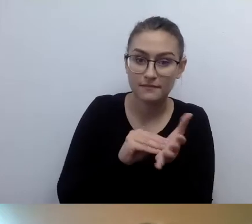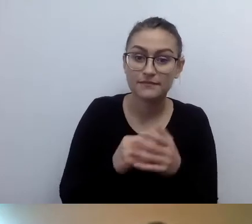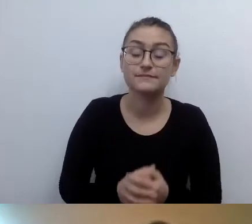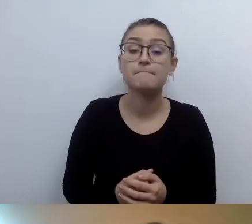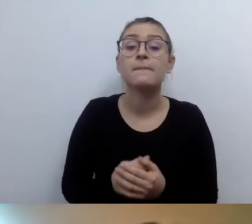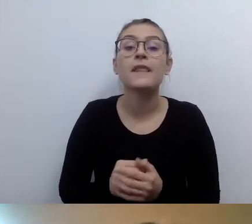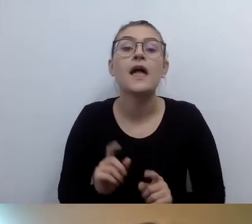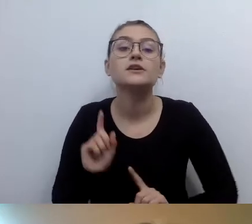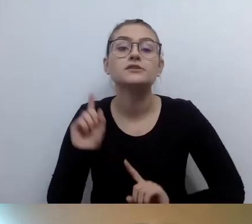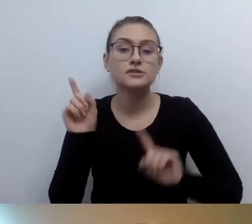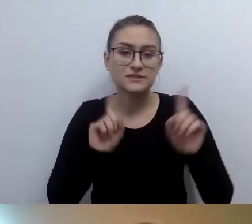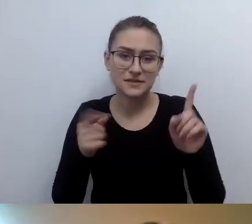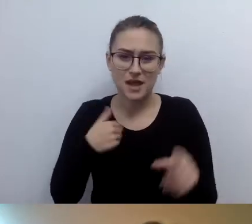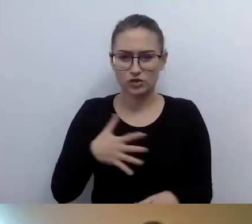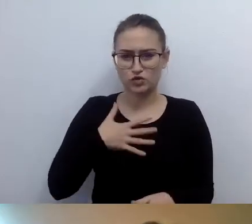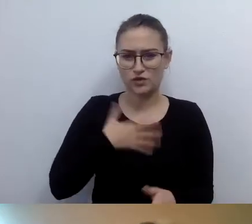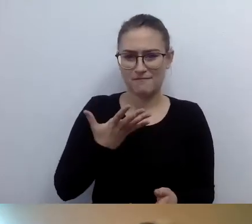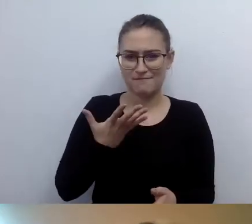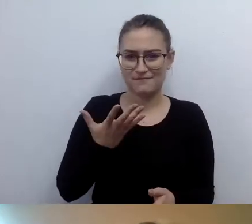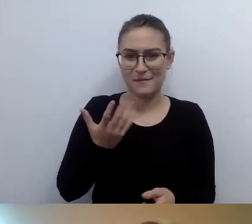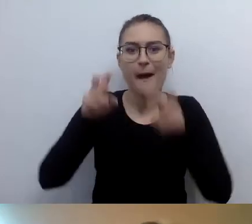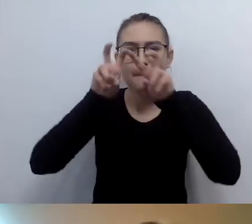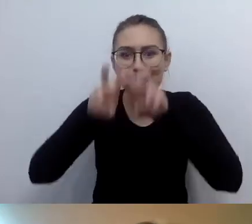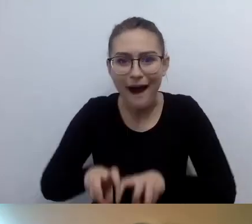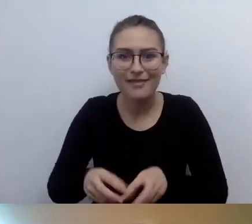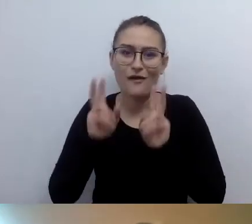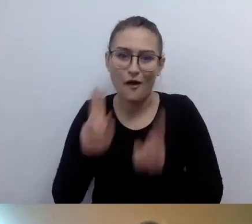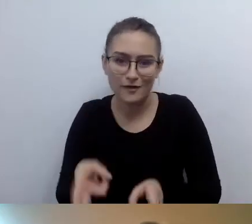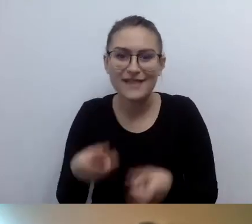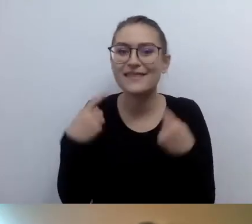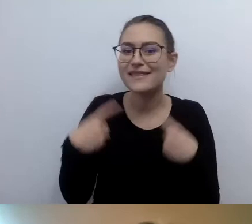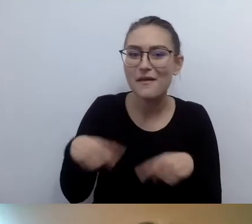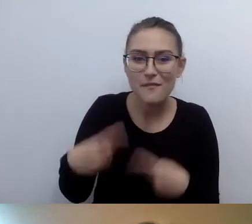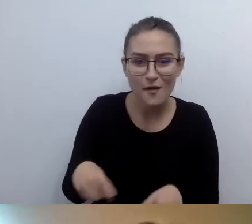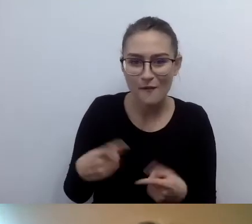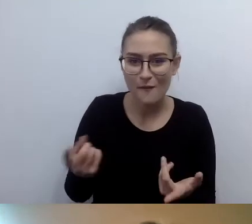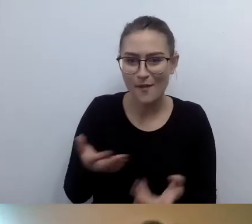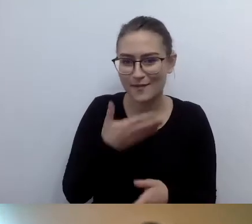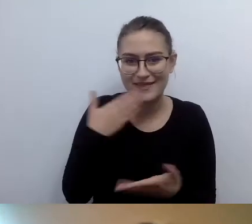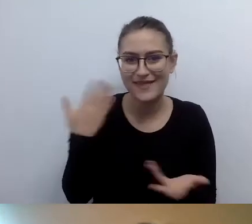chociaż nikt tego nie badał i nie ma empirycznych dowodów